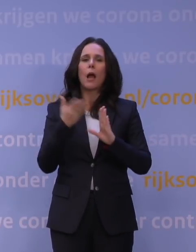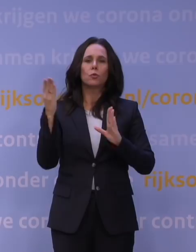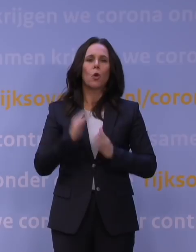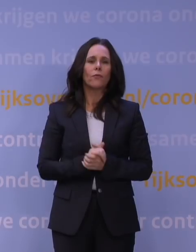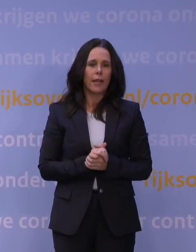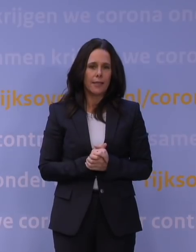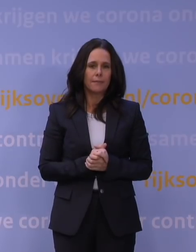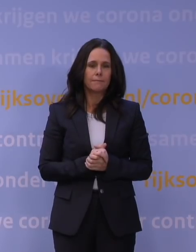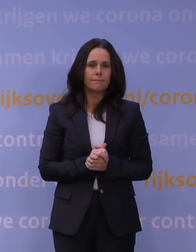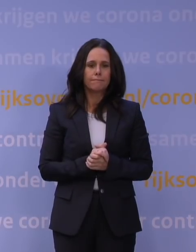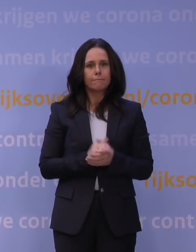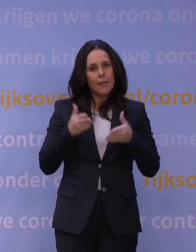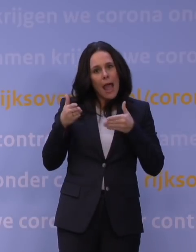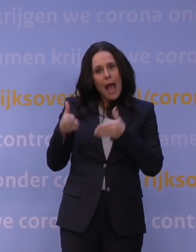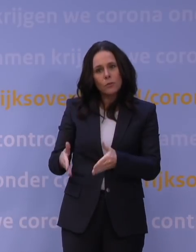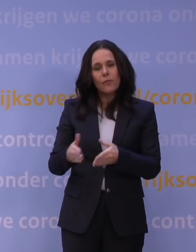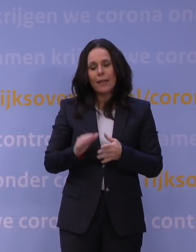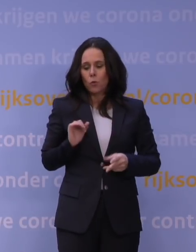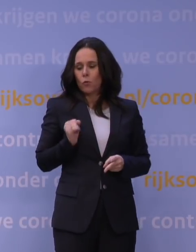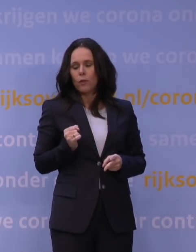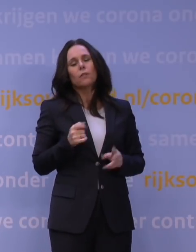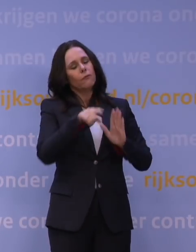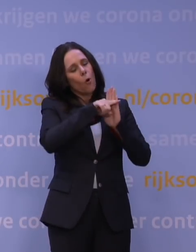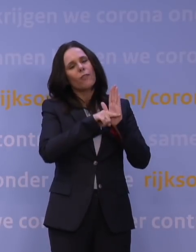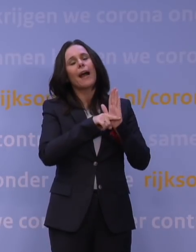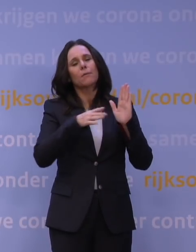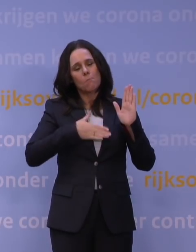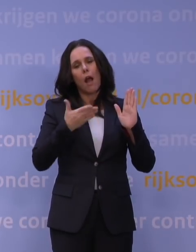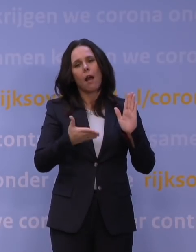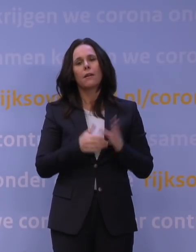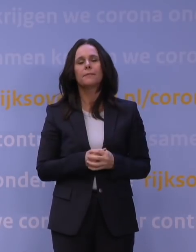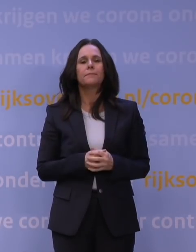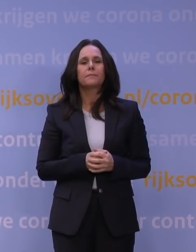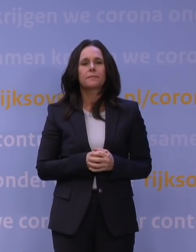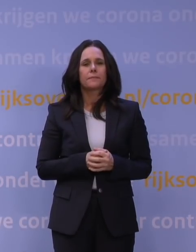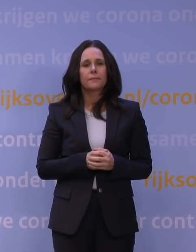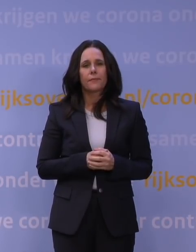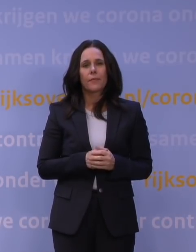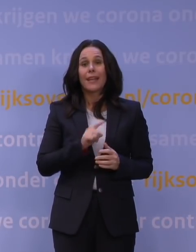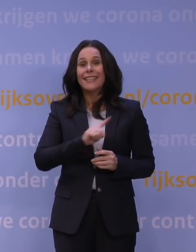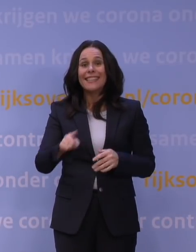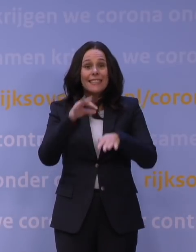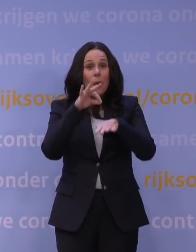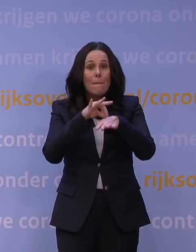En uitvaarten en huwelijken zijn onder voorwaarden natuurlijk mogelijk. Alle niet-medische contactberoepen gaan dicht,